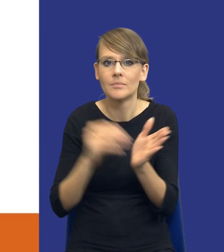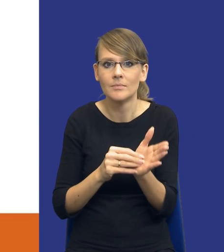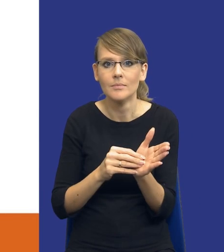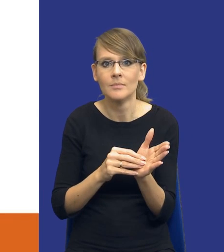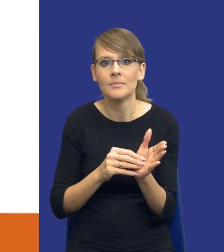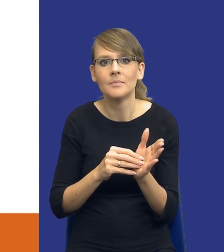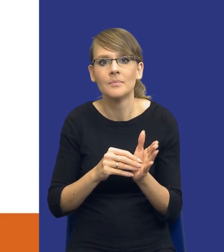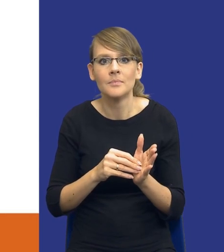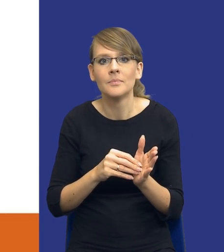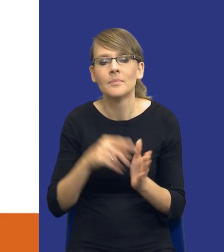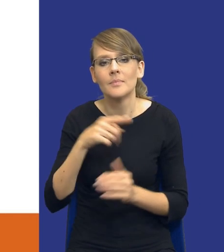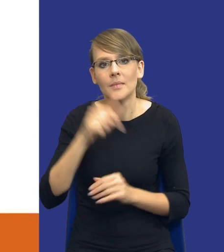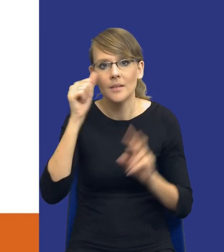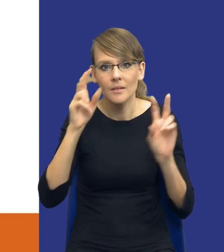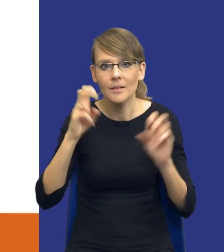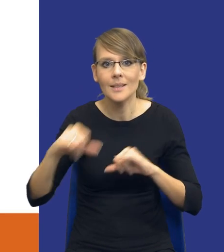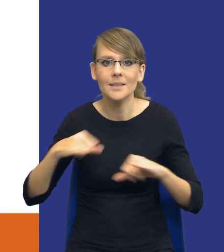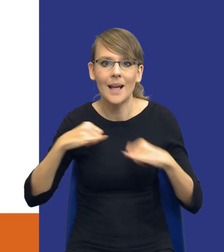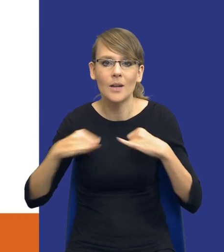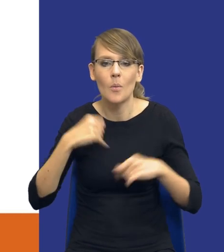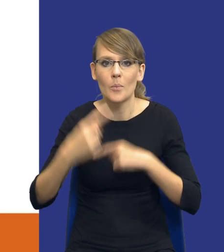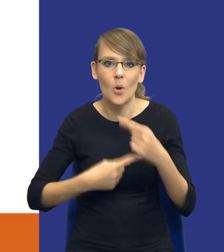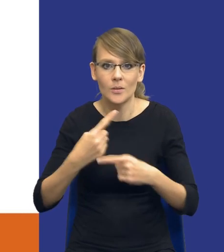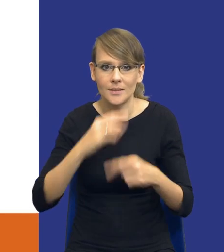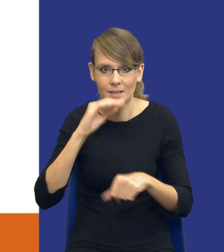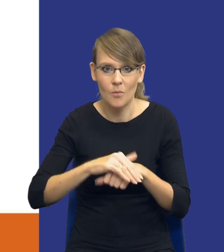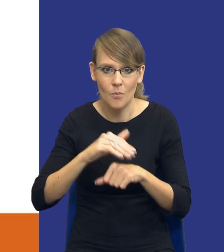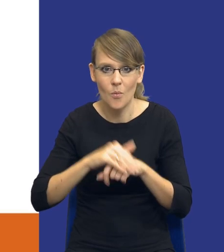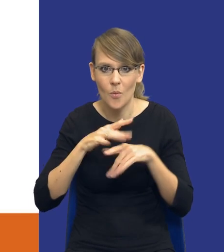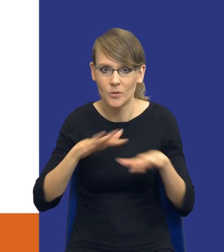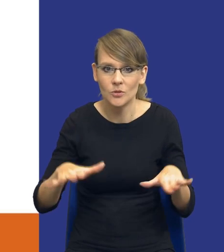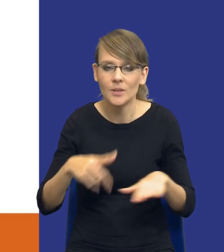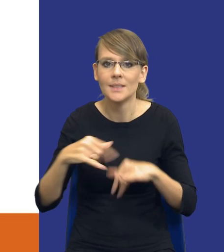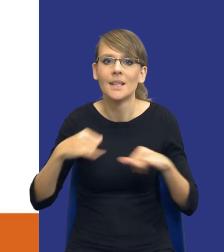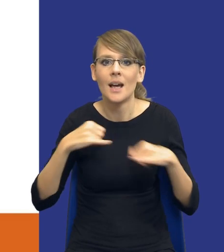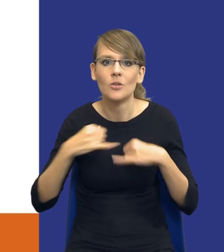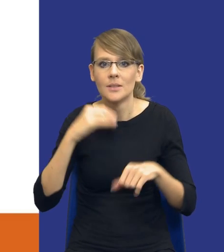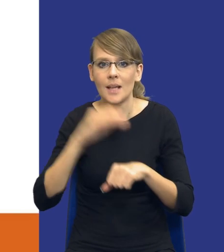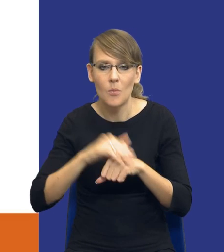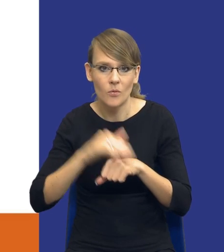coś takiego, co nazywamy zarządzaniem procesem zamówienia publicznego czy zarządzaniem zamówieniami publicznymi.